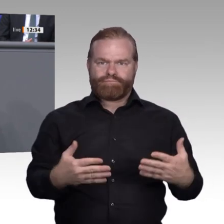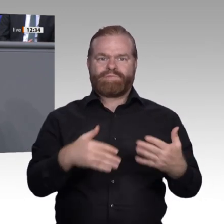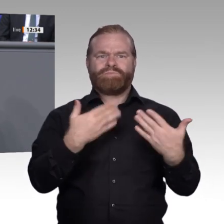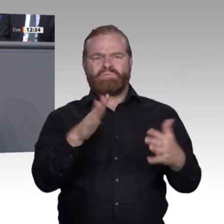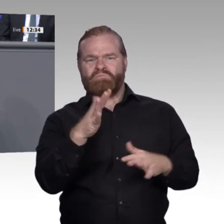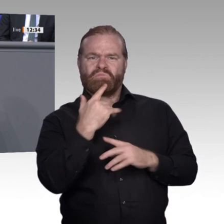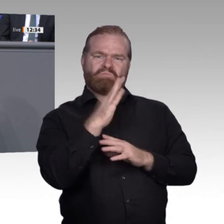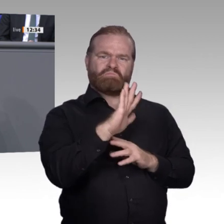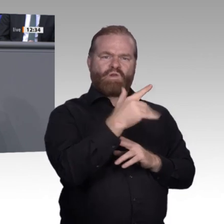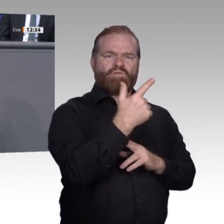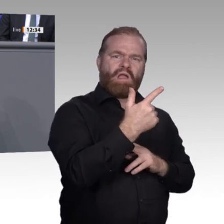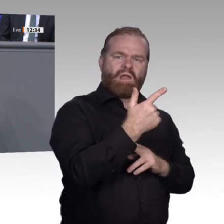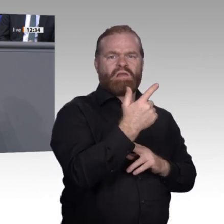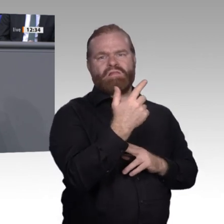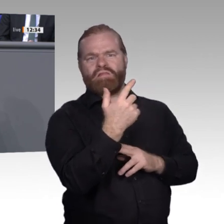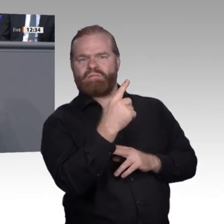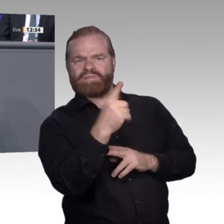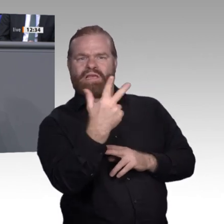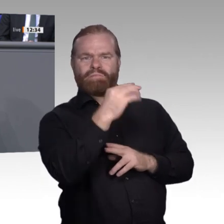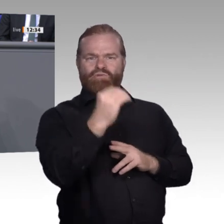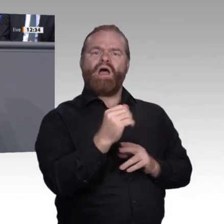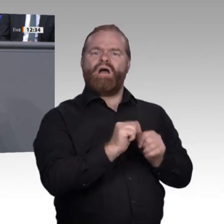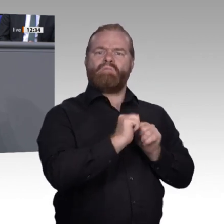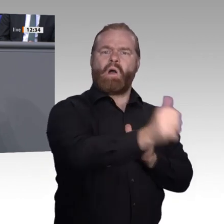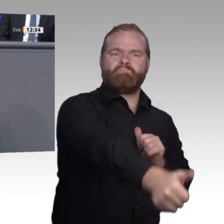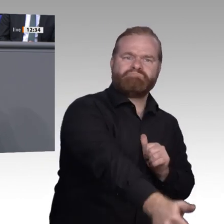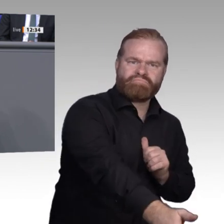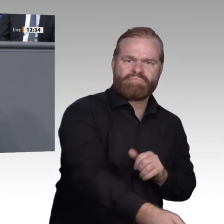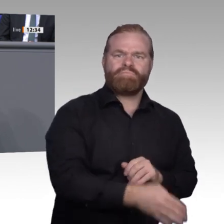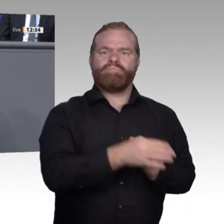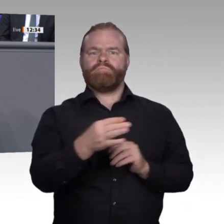dabei sein wollen und voll durchdigitalisiert sind, und man sieht die Mischform, wo jemand